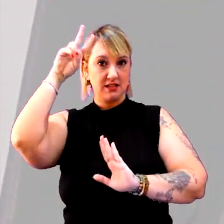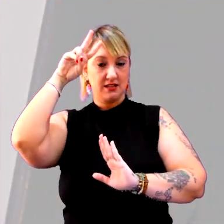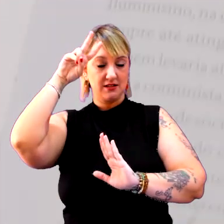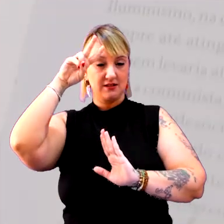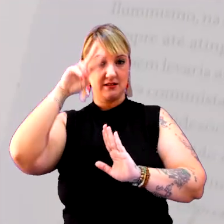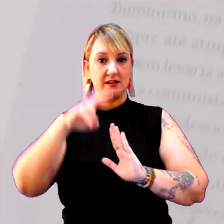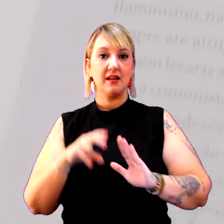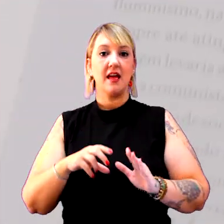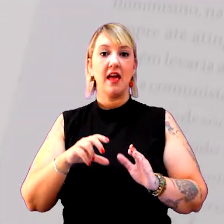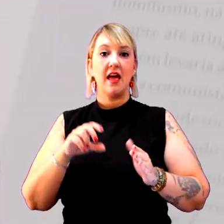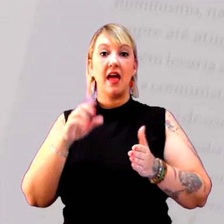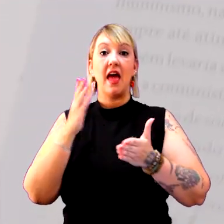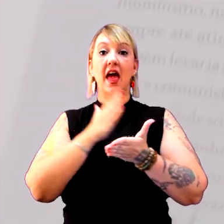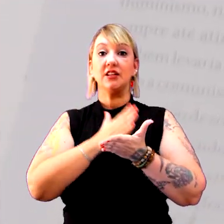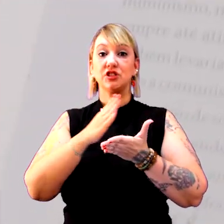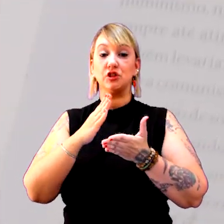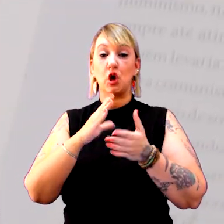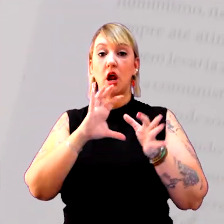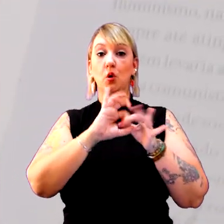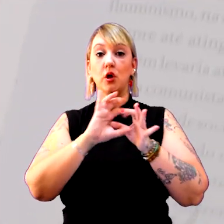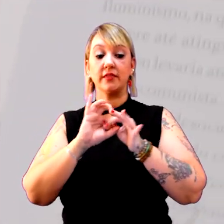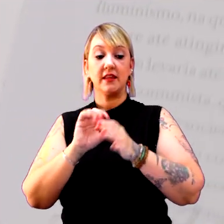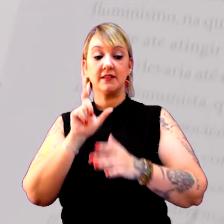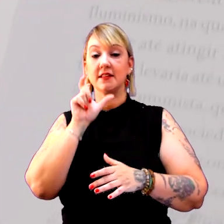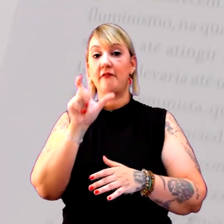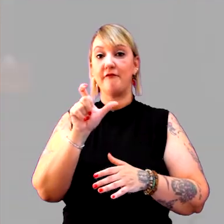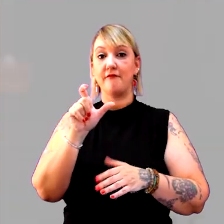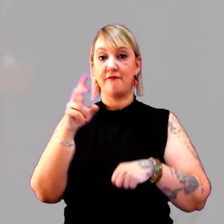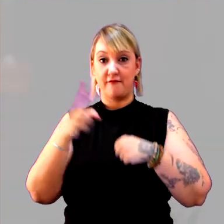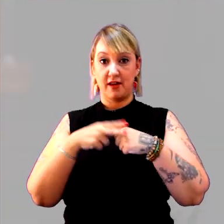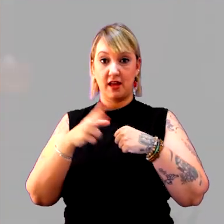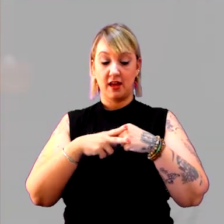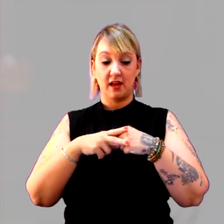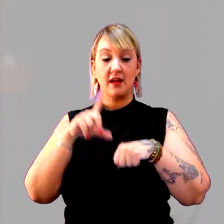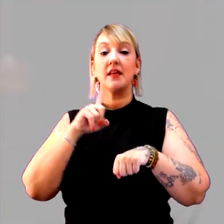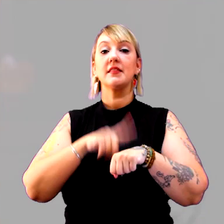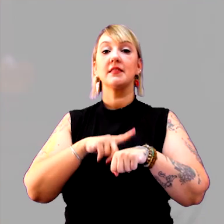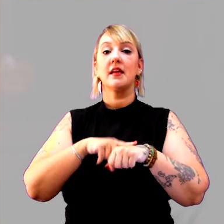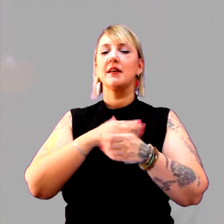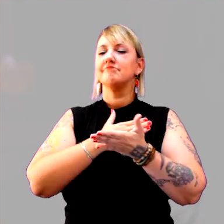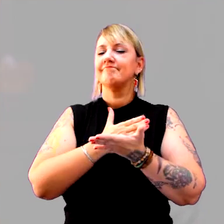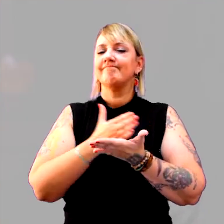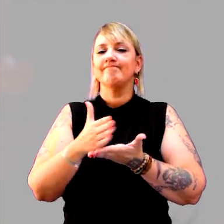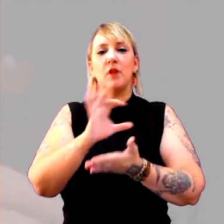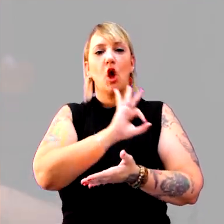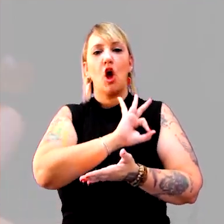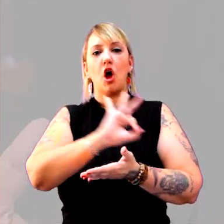O verbete tempo é uma entrada maravilhosa para o tema.